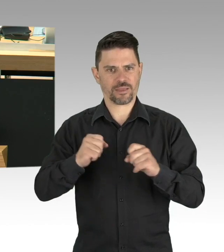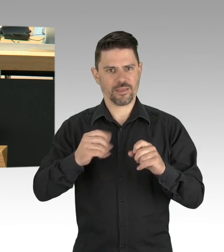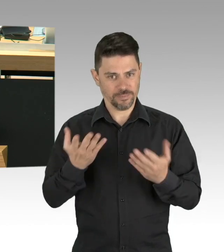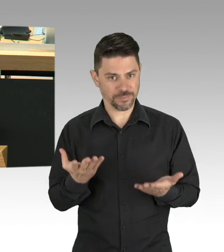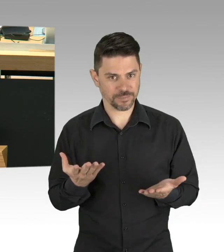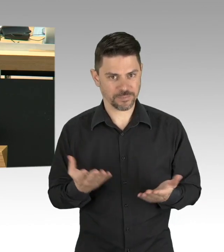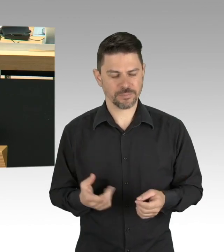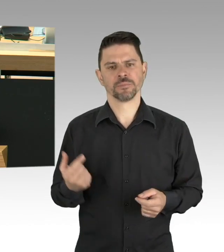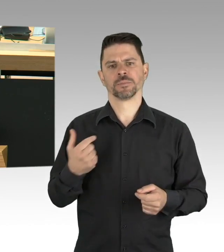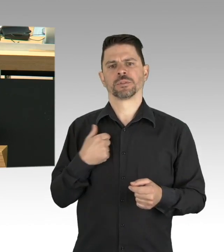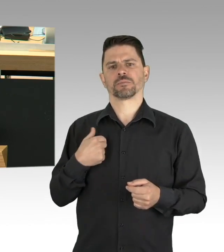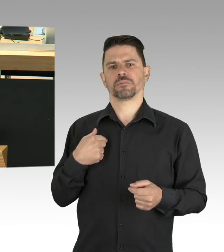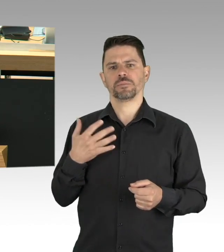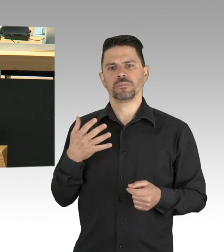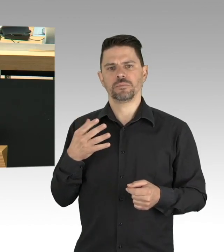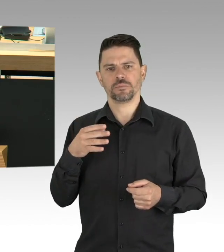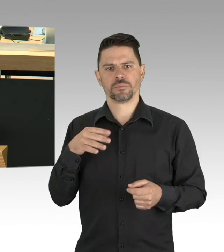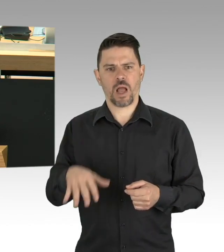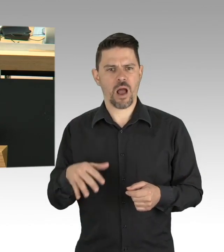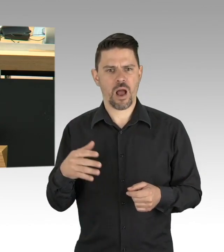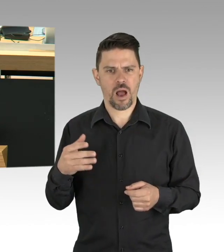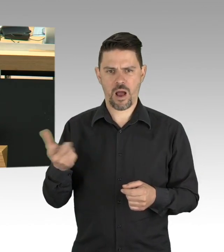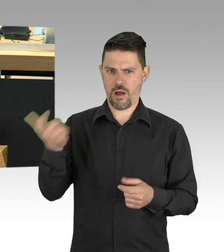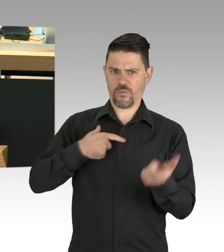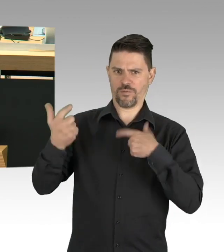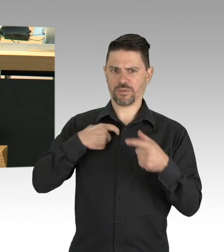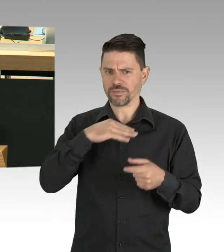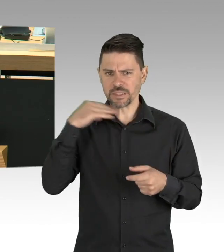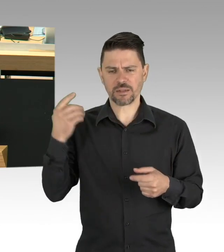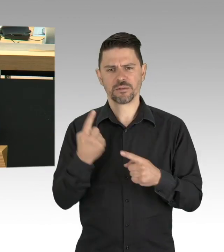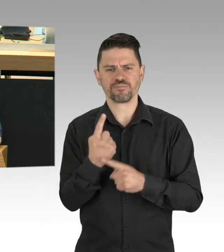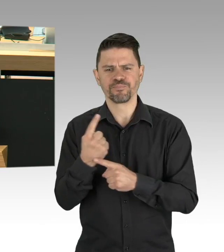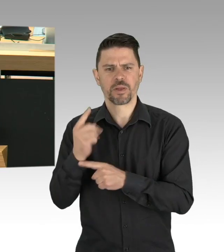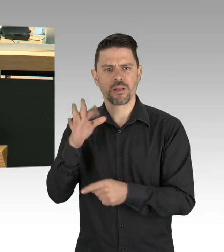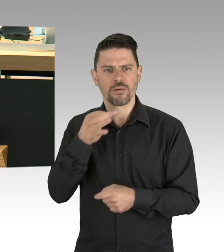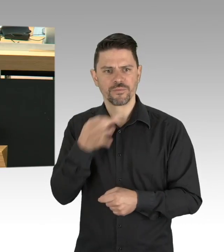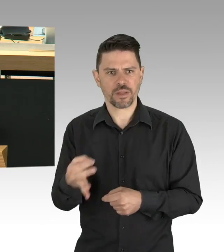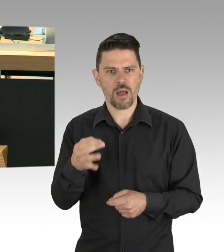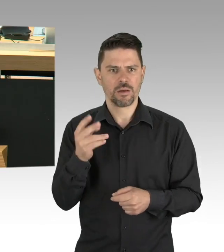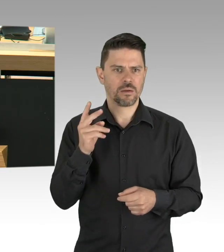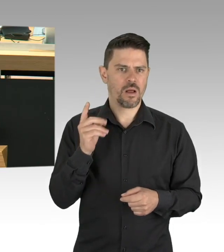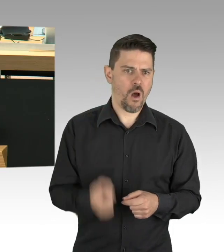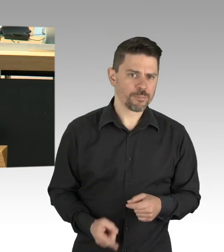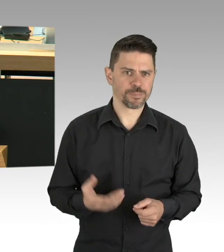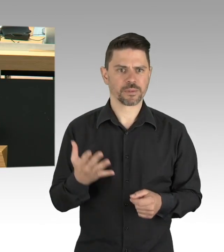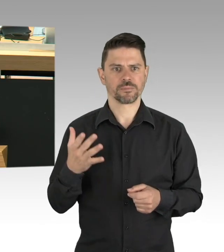Tragen von Mund- und Nasenmasken. Meine Damen und Herren, mich erreichen viele Notrufe